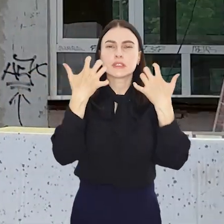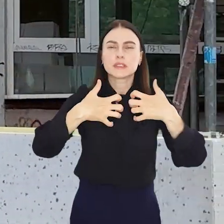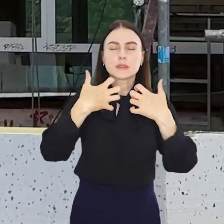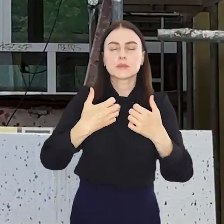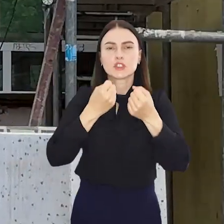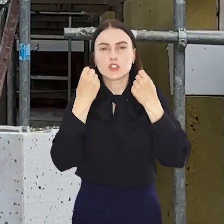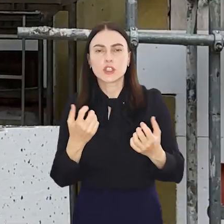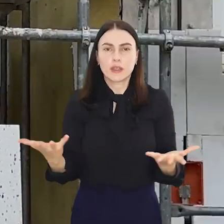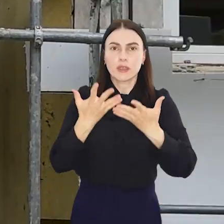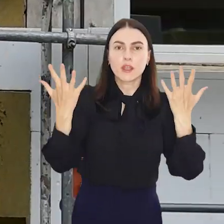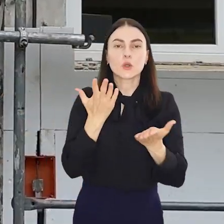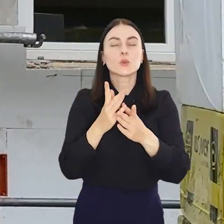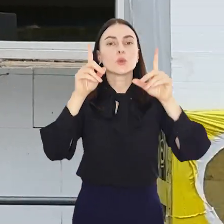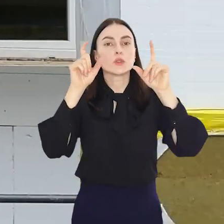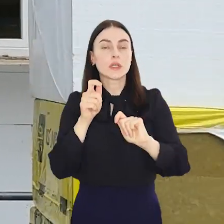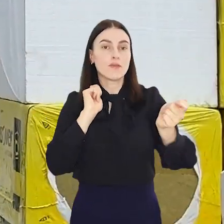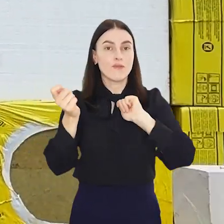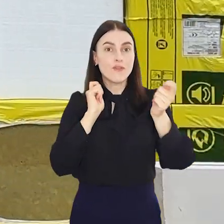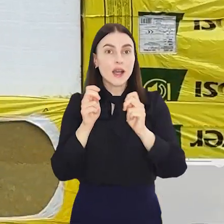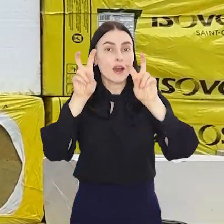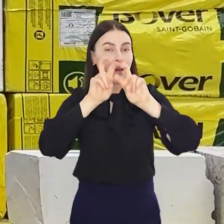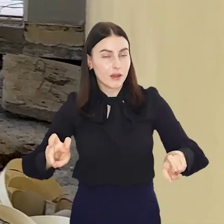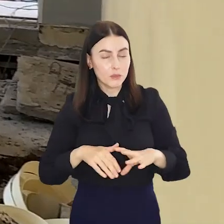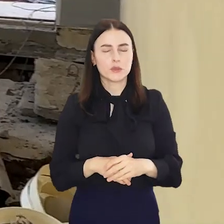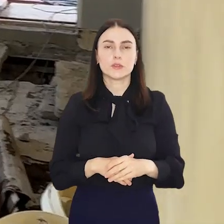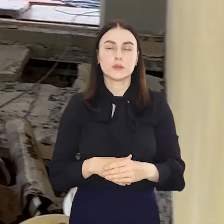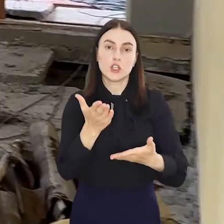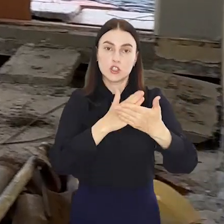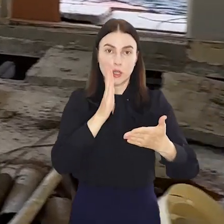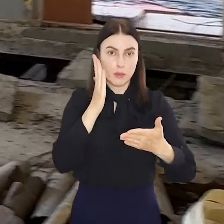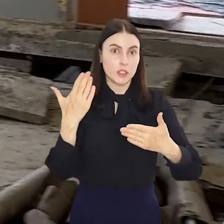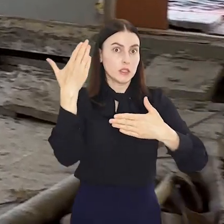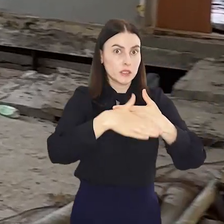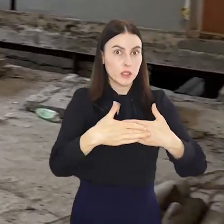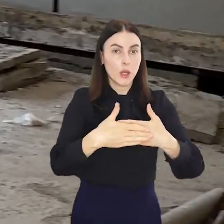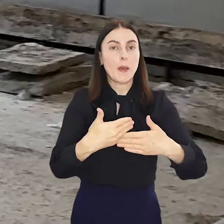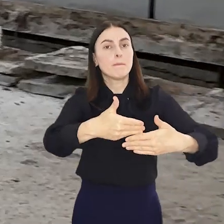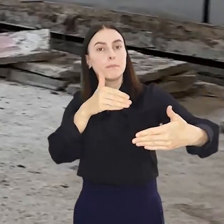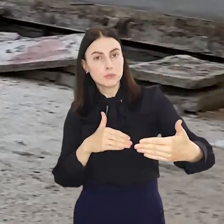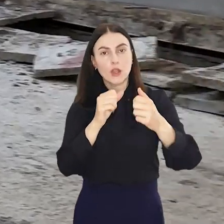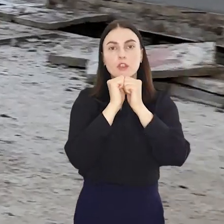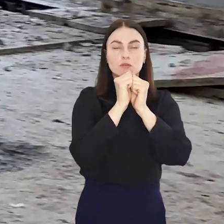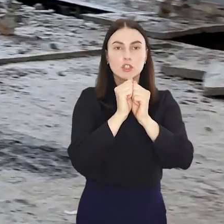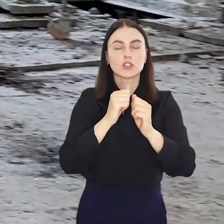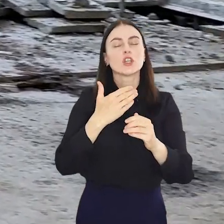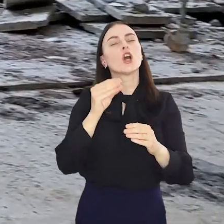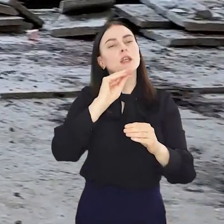sprzęty i zaczęły się wakacyjne remonty. Część z nich zakończy się jeszcze przed wrześniem, w części potrwają